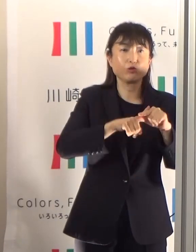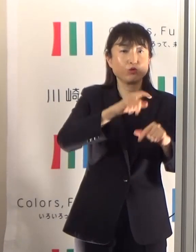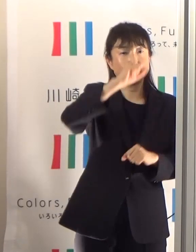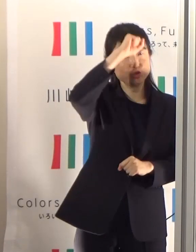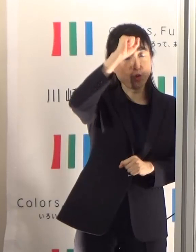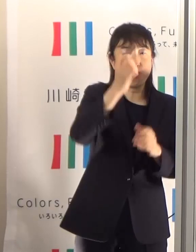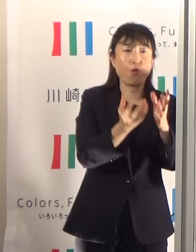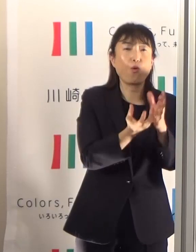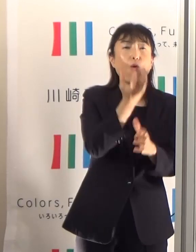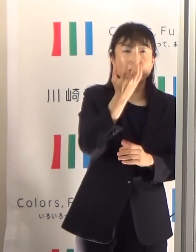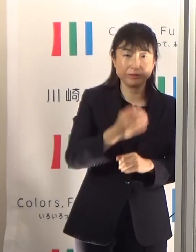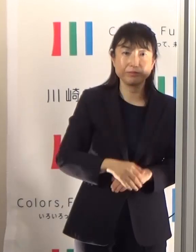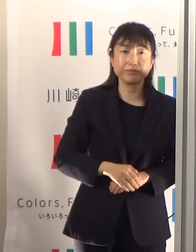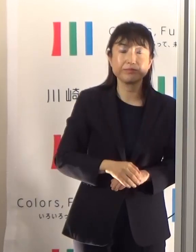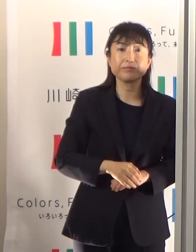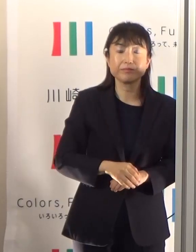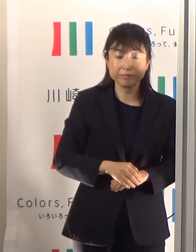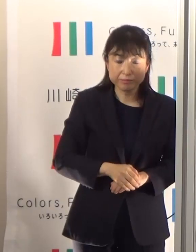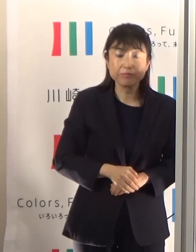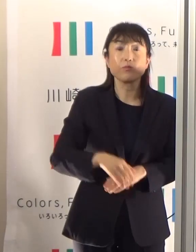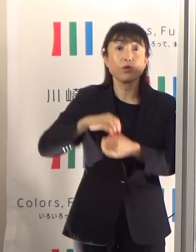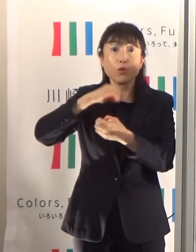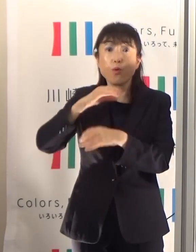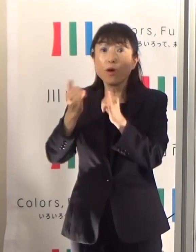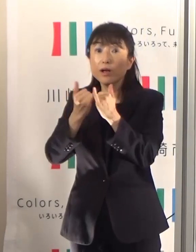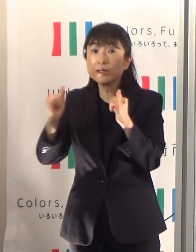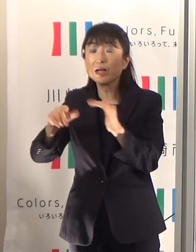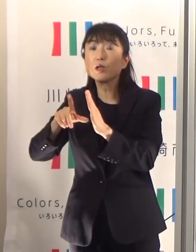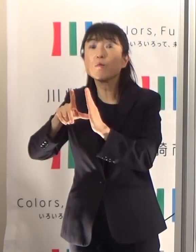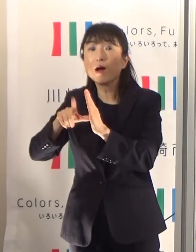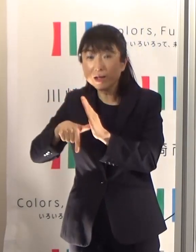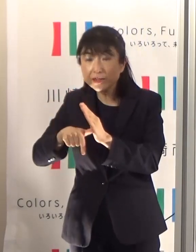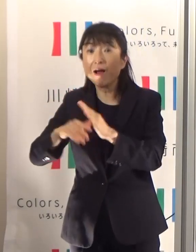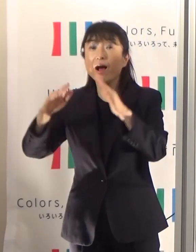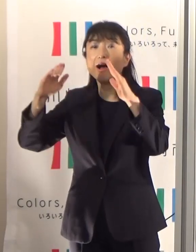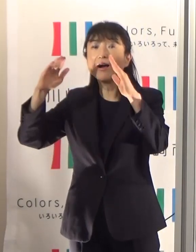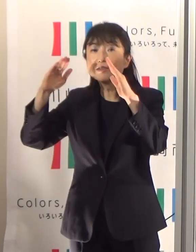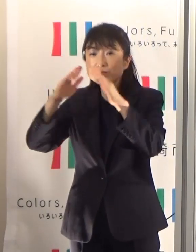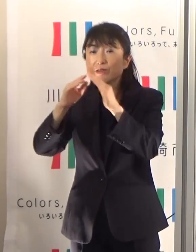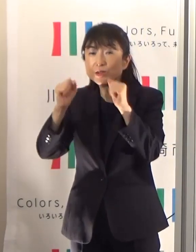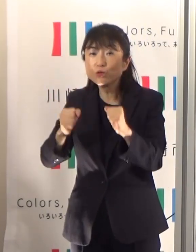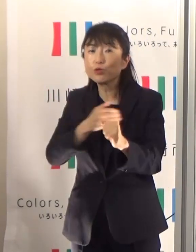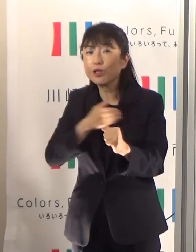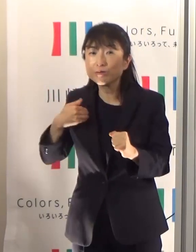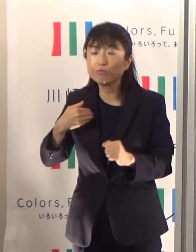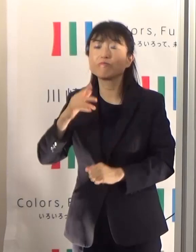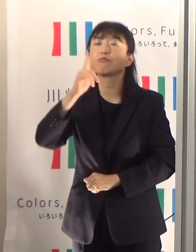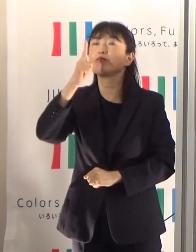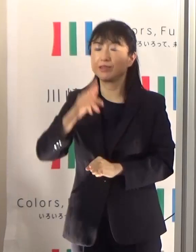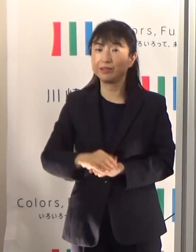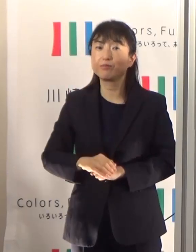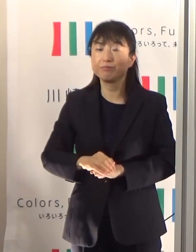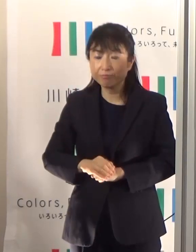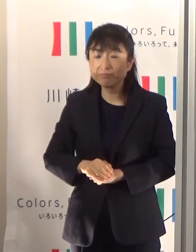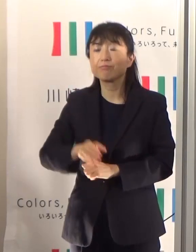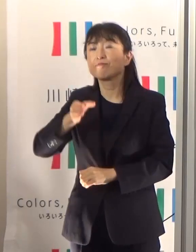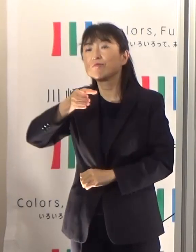是非高齢者の方はこまめに水量補給をしていただく